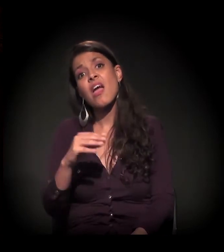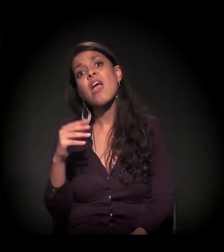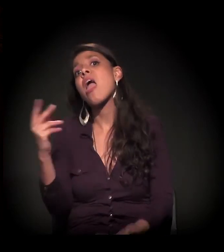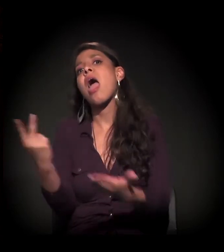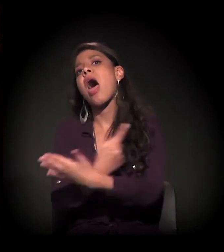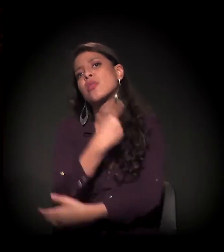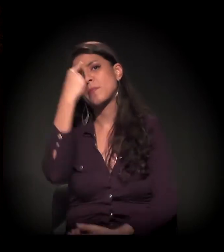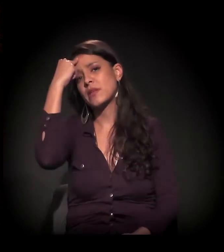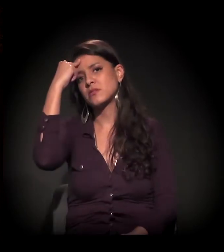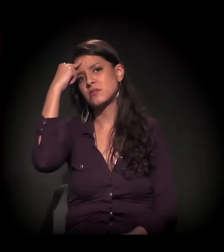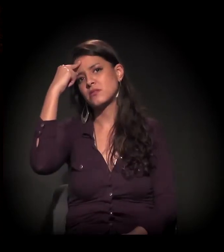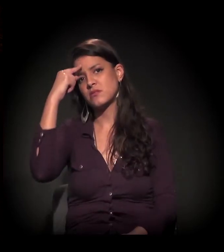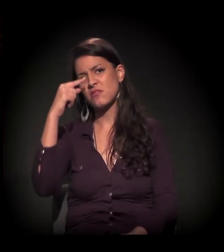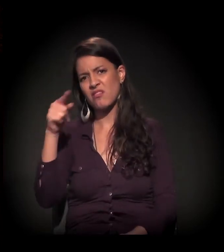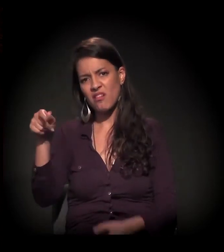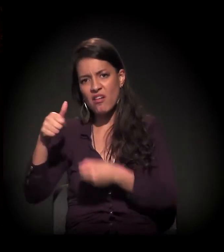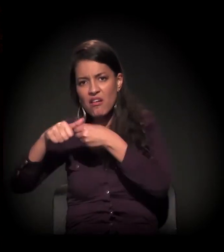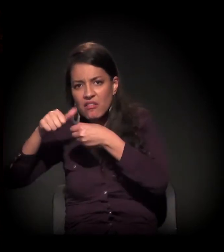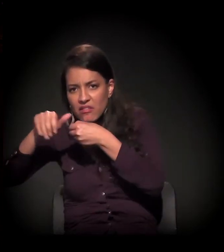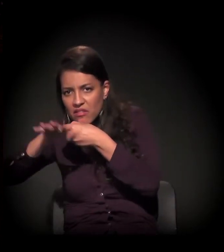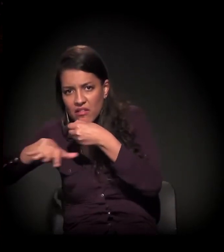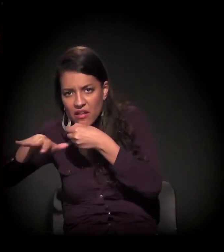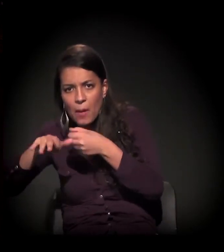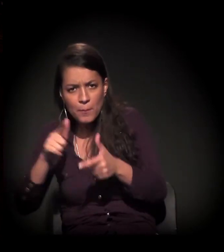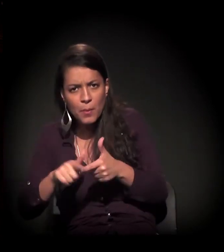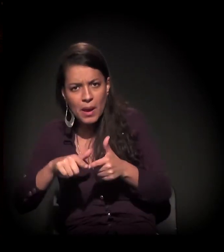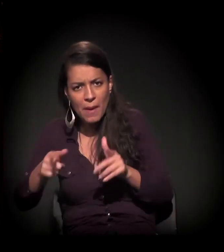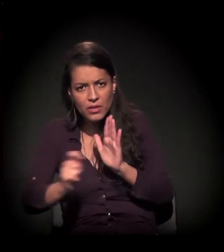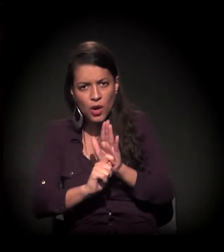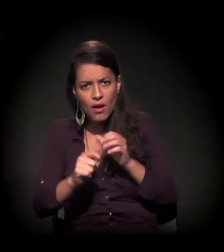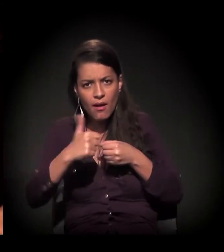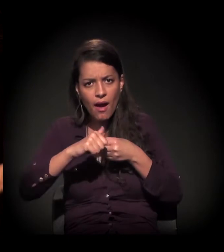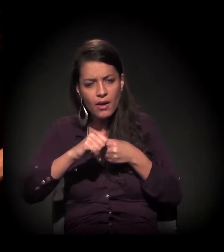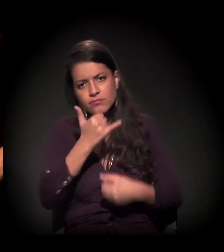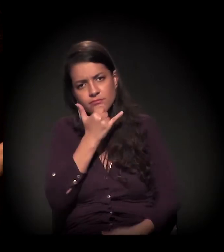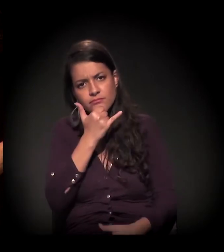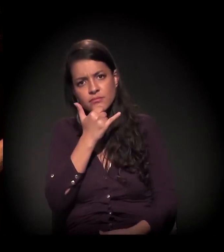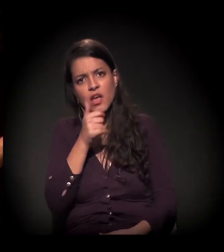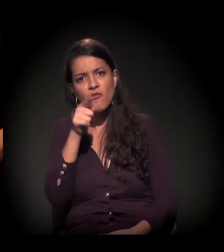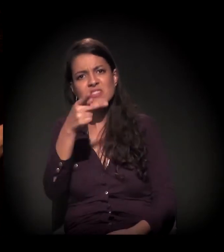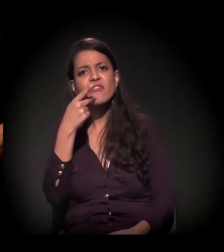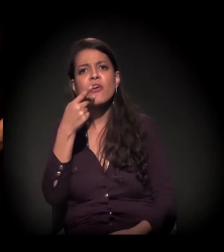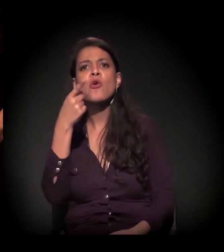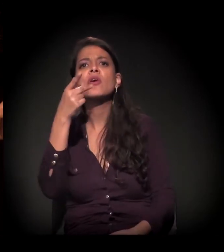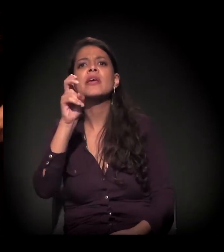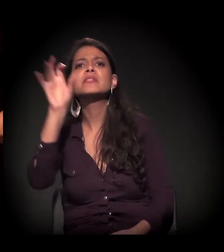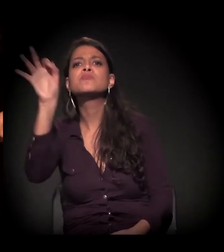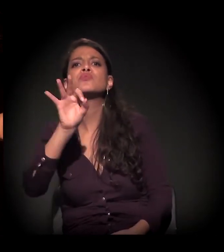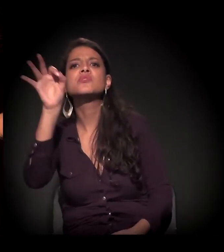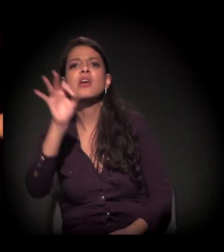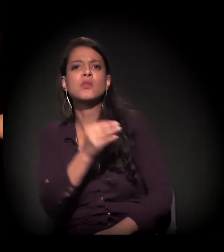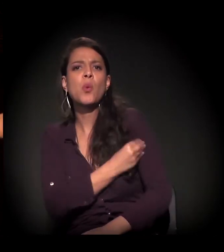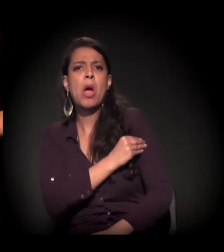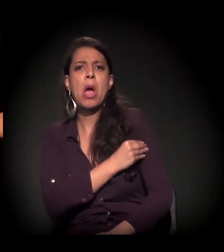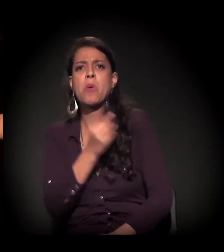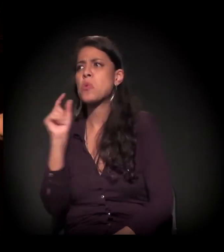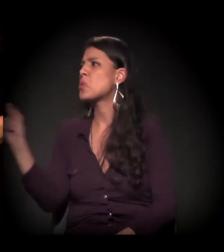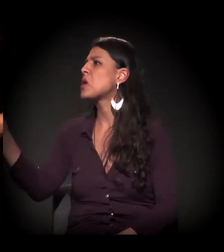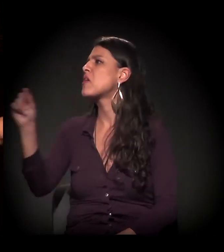é o craque, ledo engano. Você falou num número de 15% de álcool, acho que foi você que falou.